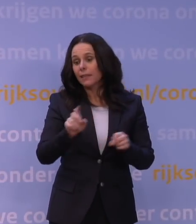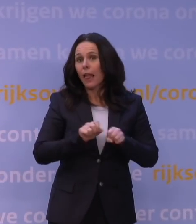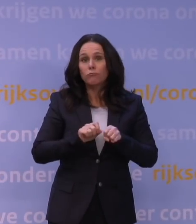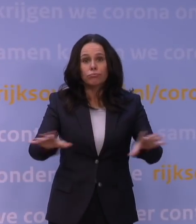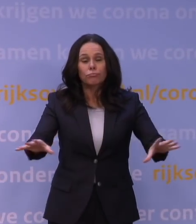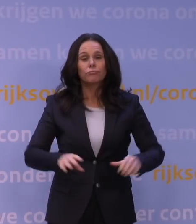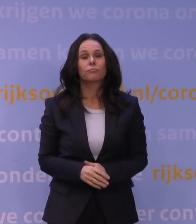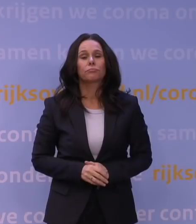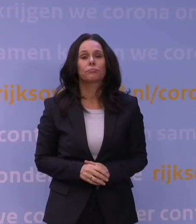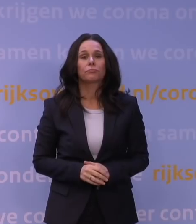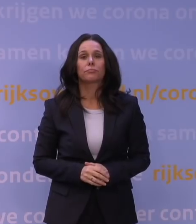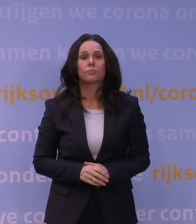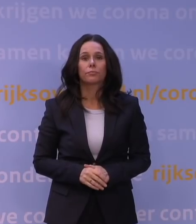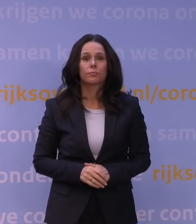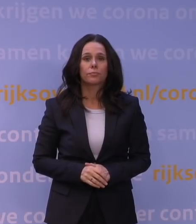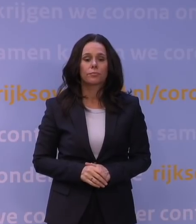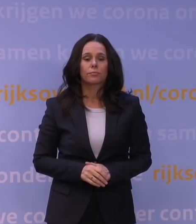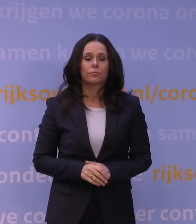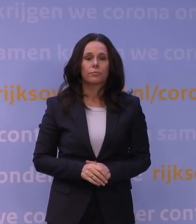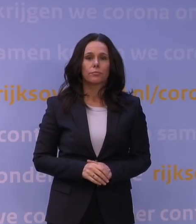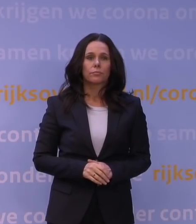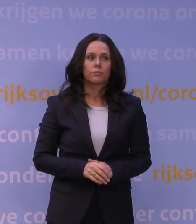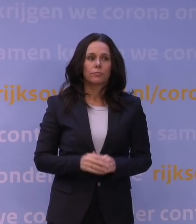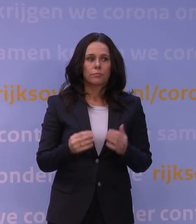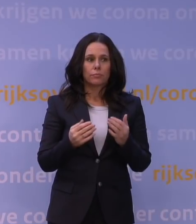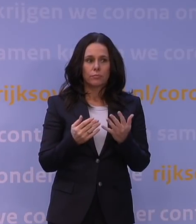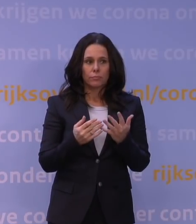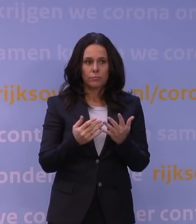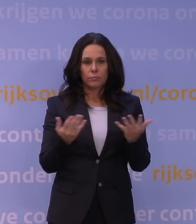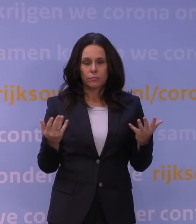Nou zijn er wat regels voor het aantal mensen dat iemand thuis mag ontvangen,